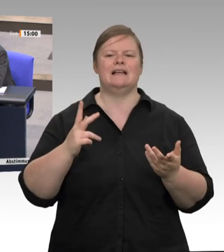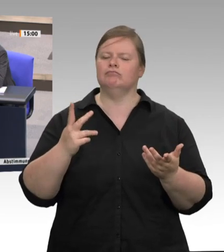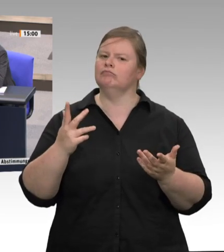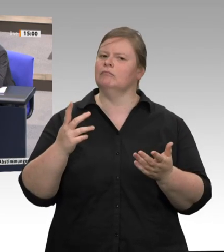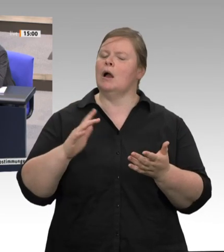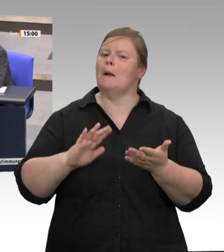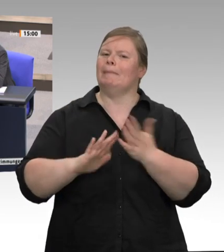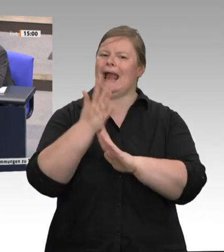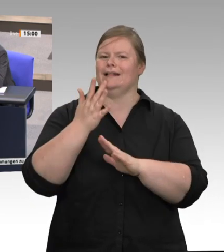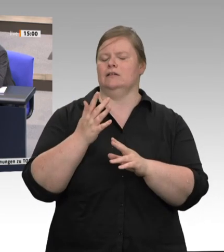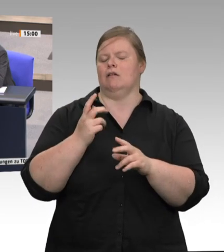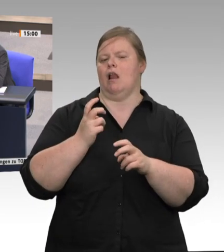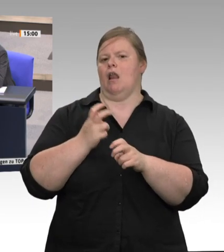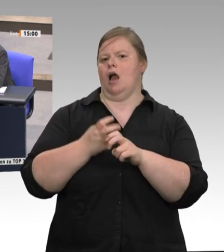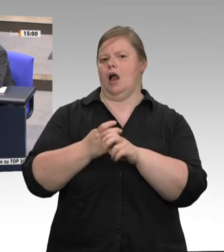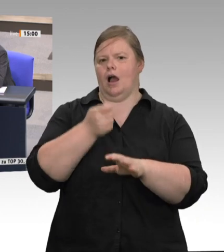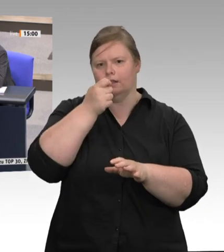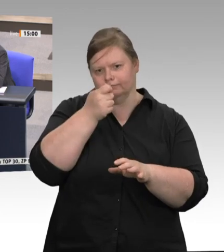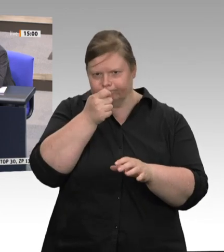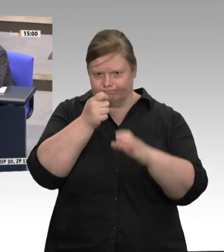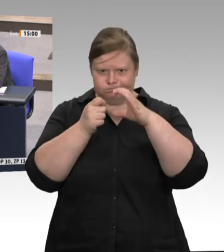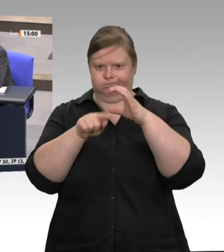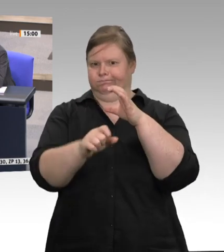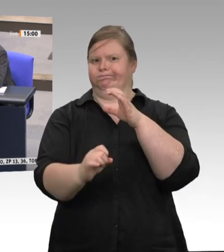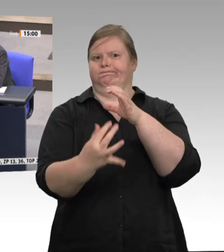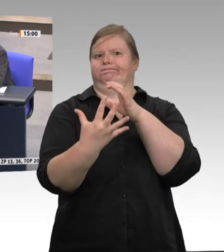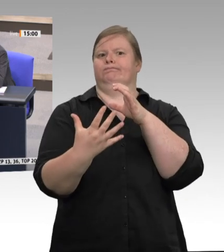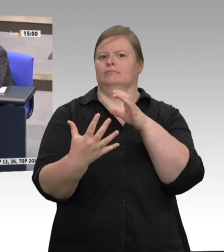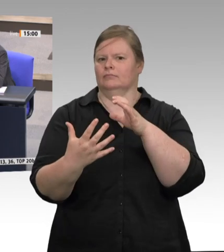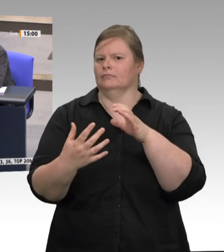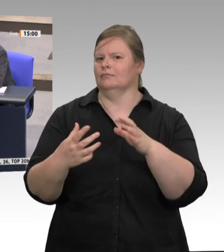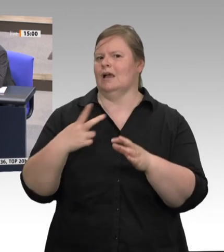ganz einfach nur wissen: Werden Sie einen Gesetzentwurf unterstützen, wonach